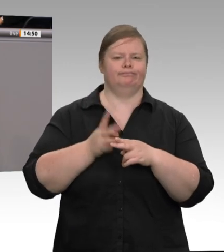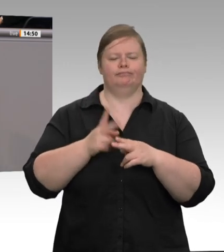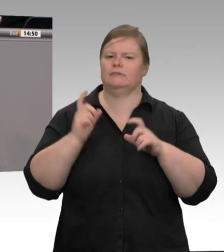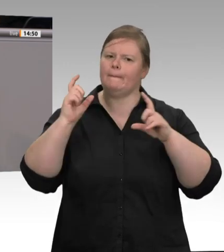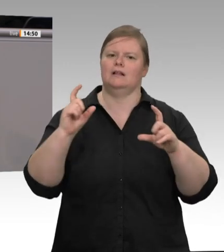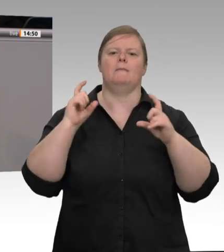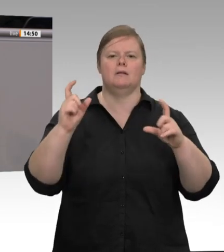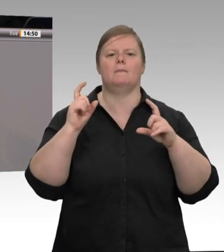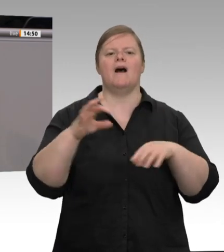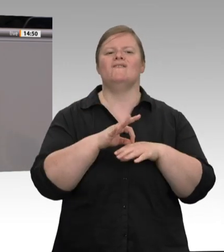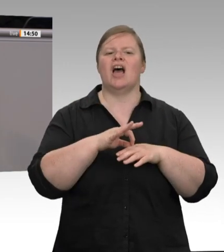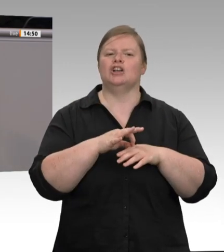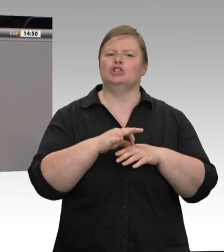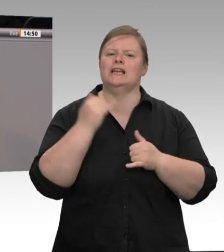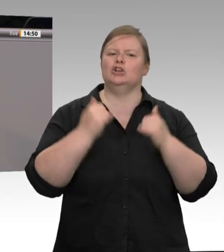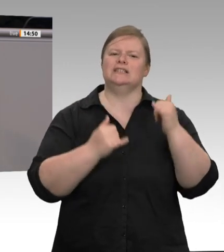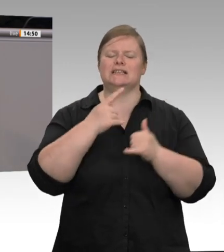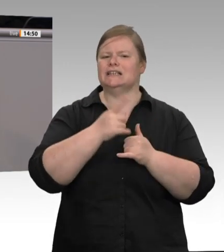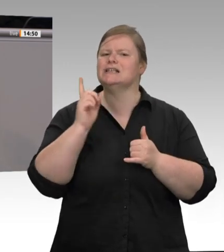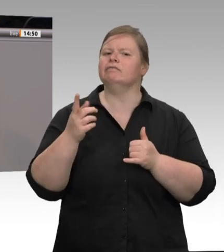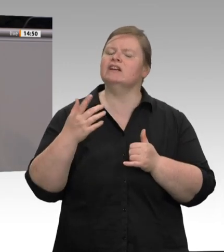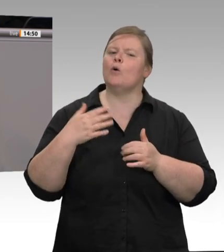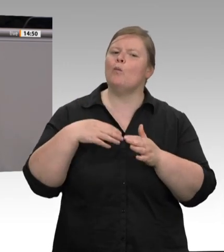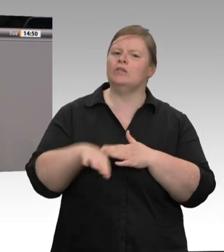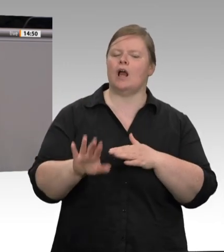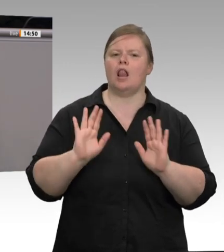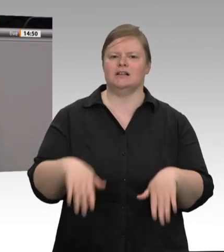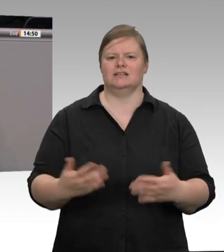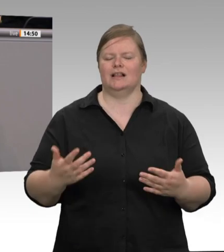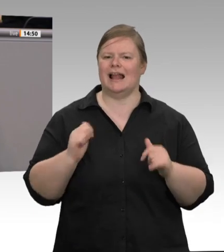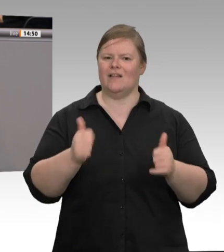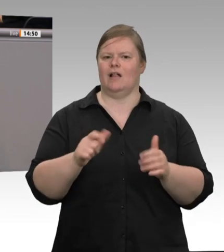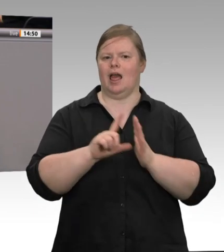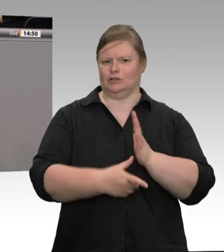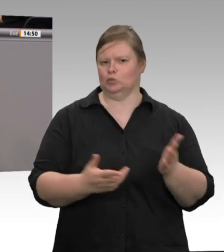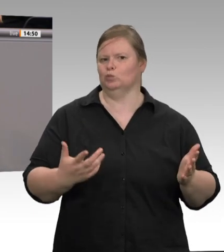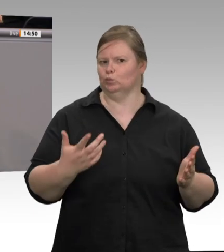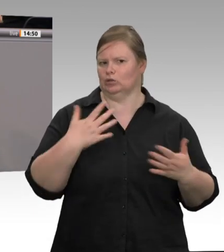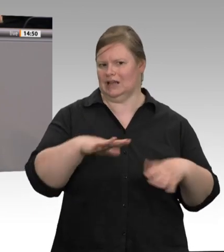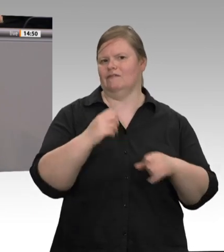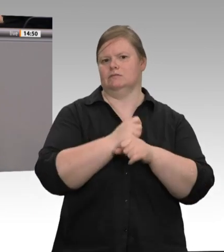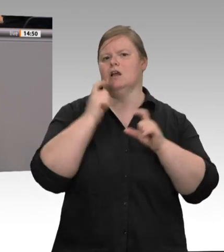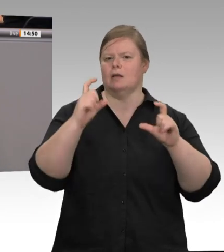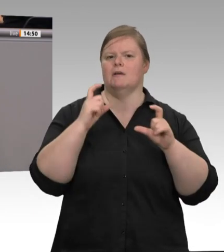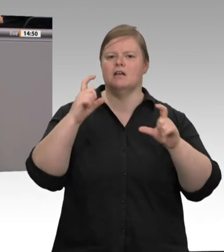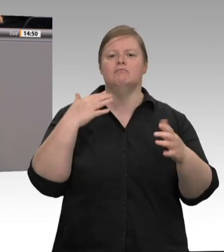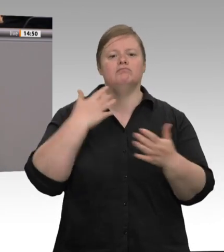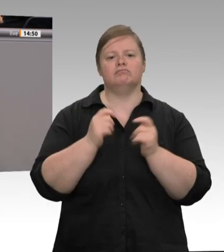rücken die Arbeitsbedingungen der überwiegend osteuropäischen Kolleginnen und Kollegen ins Scheinwerferlicht. Das ist doch skandalös!